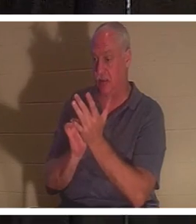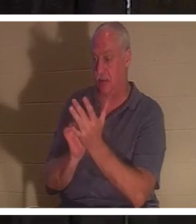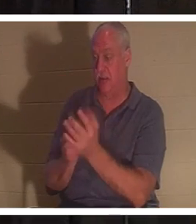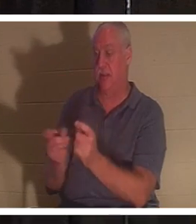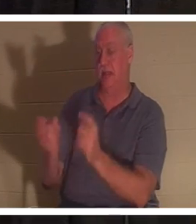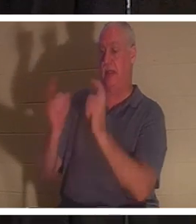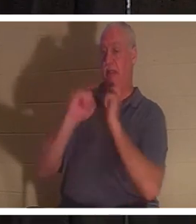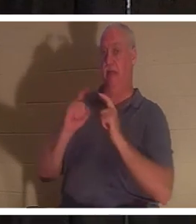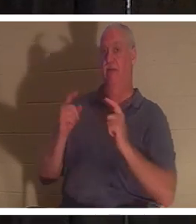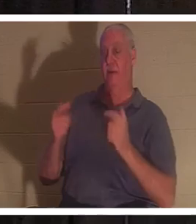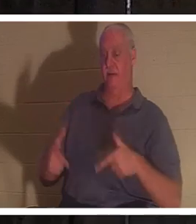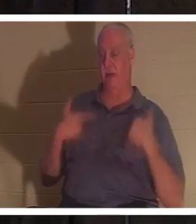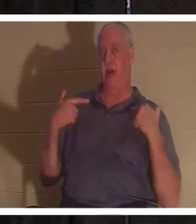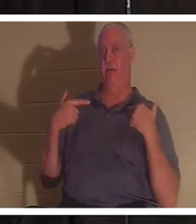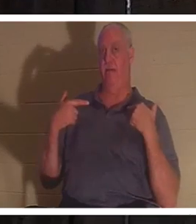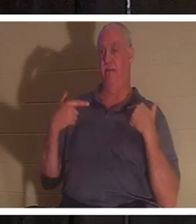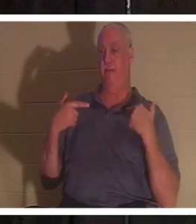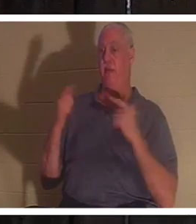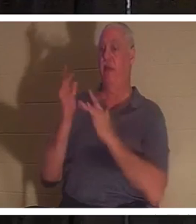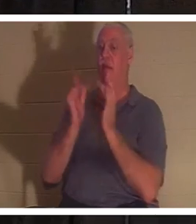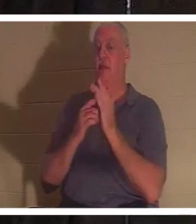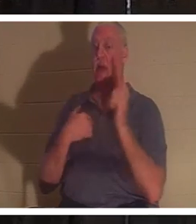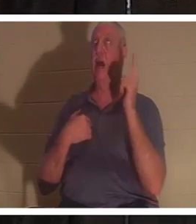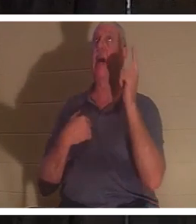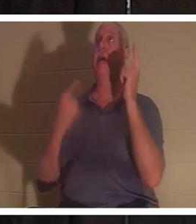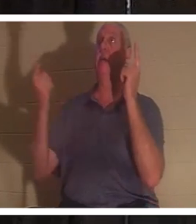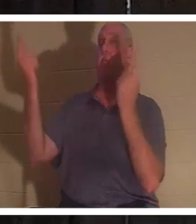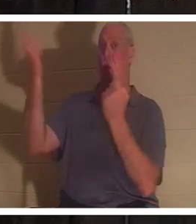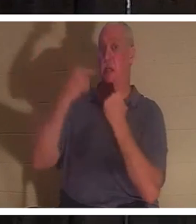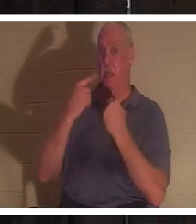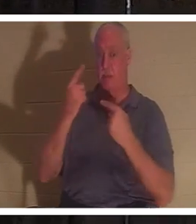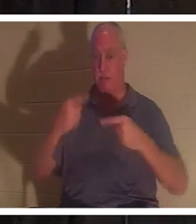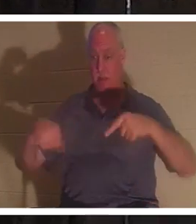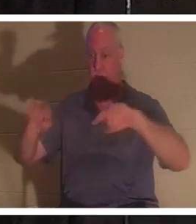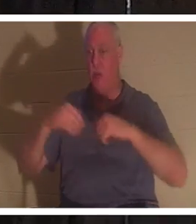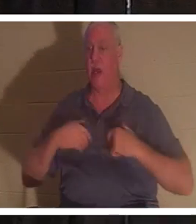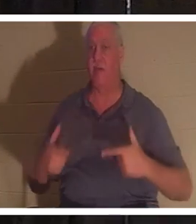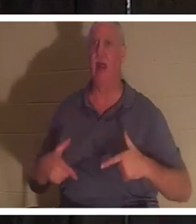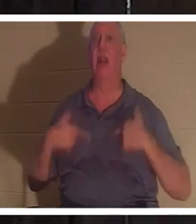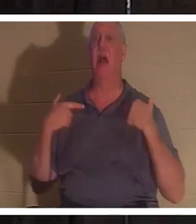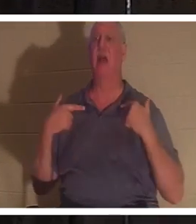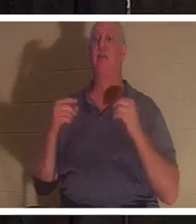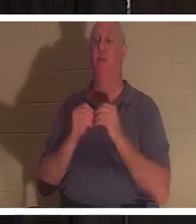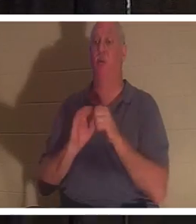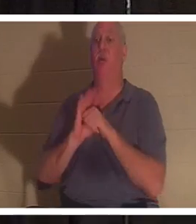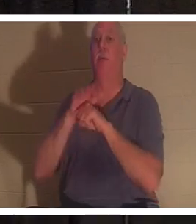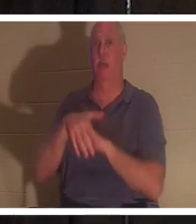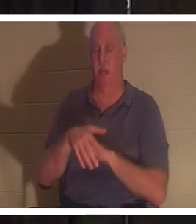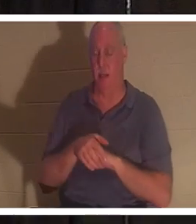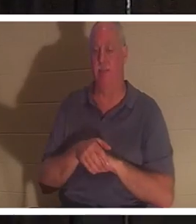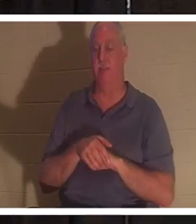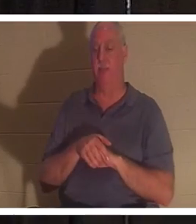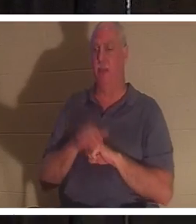耶稣说：“我来了，是要叫人得生命，并且生命更丰盛”。那么，如果他来赐给